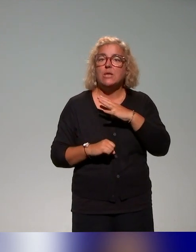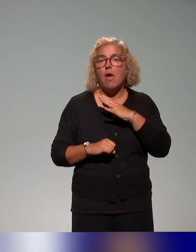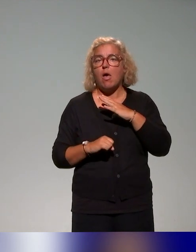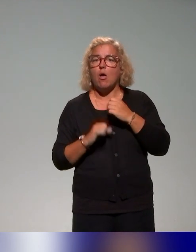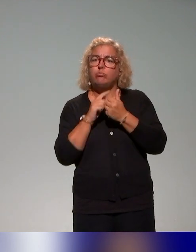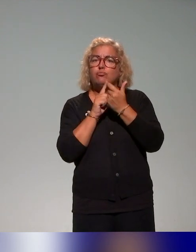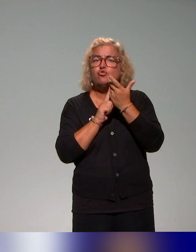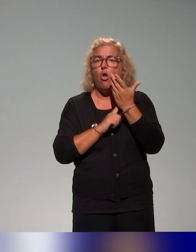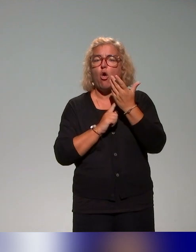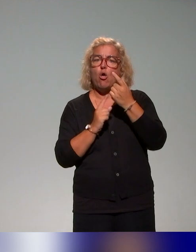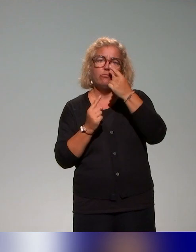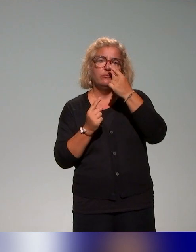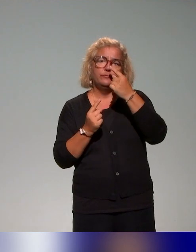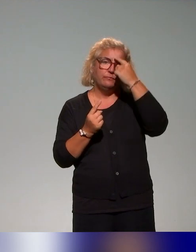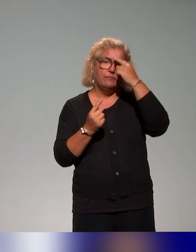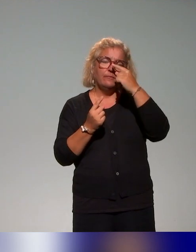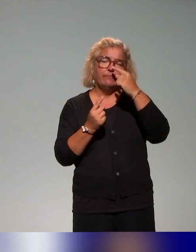en tout cas, l'approche inclusive est abordée de différents points de vue,